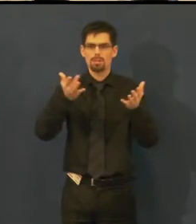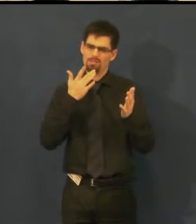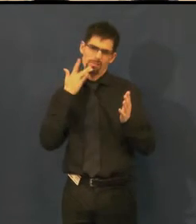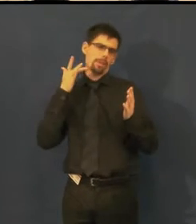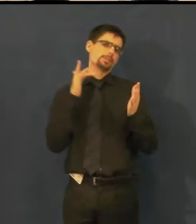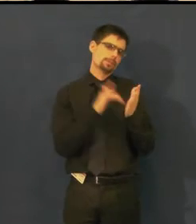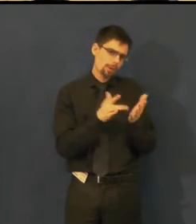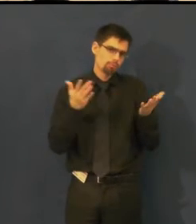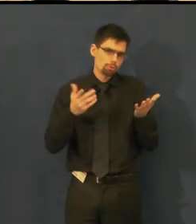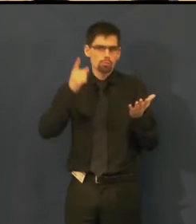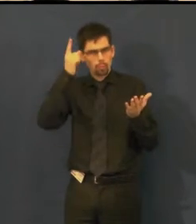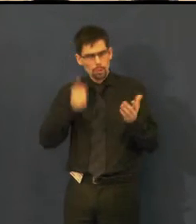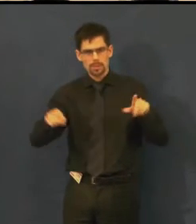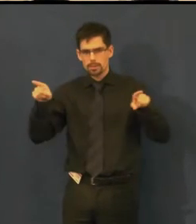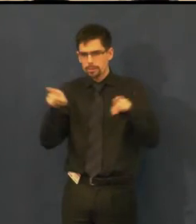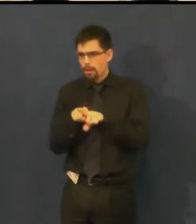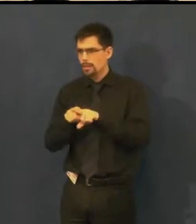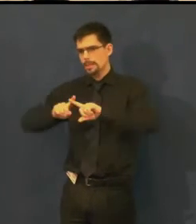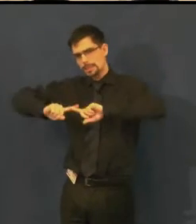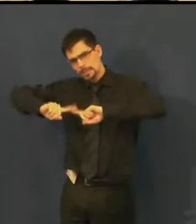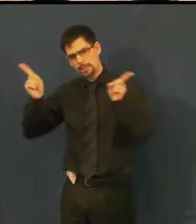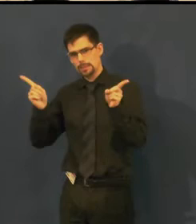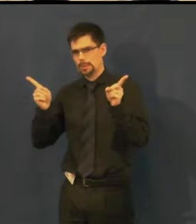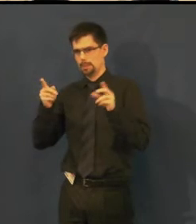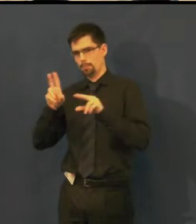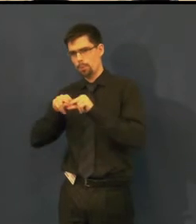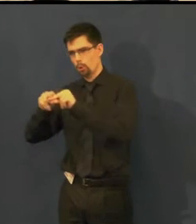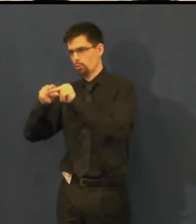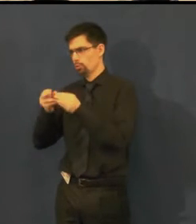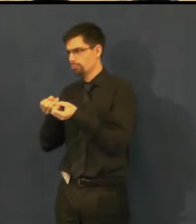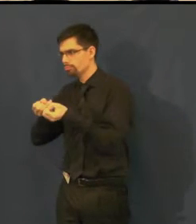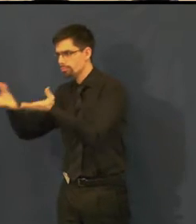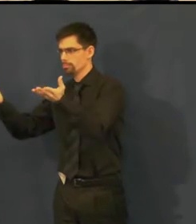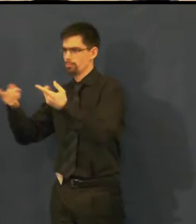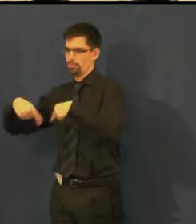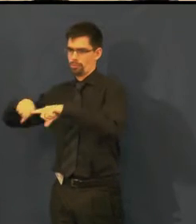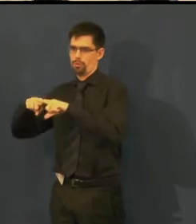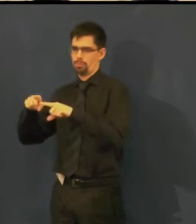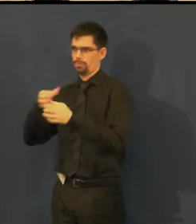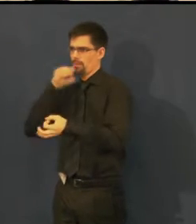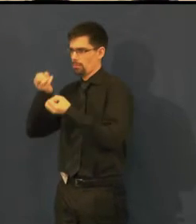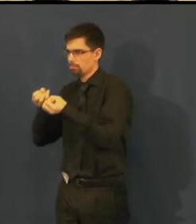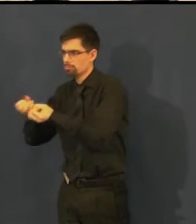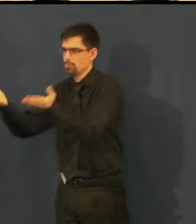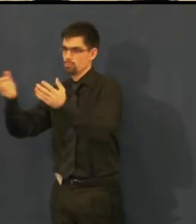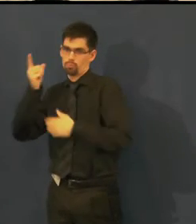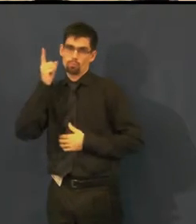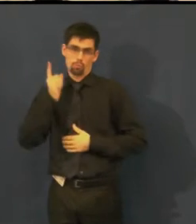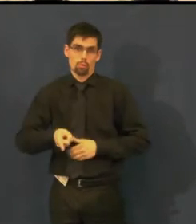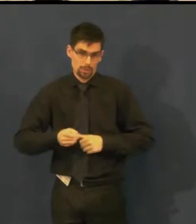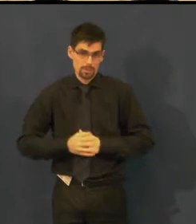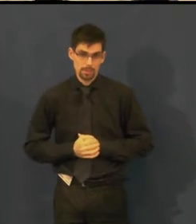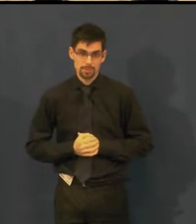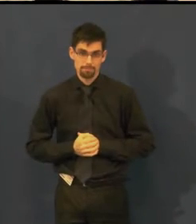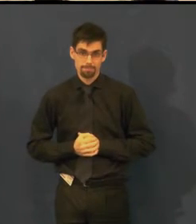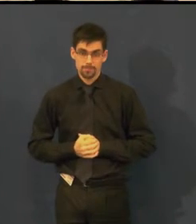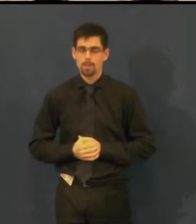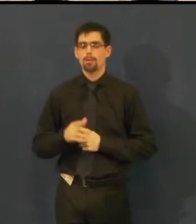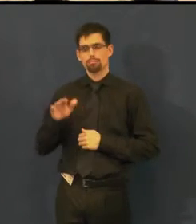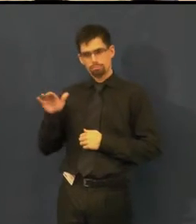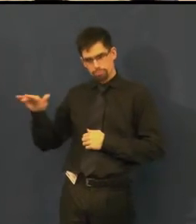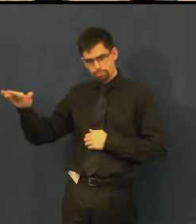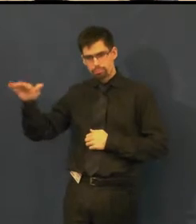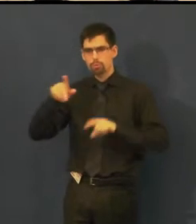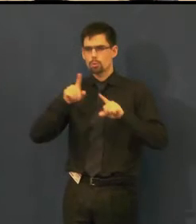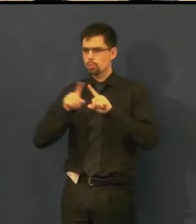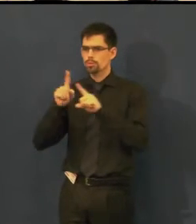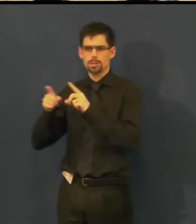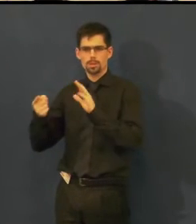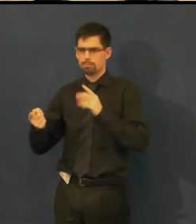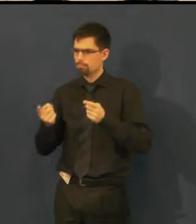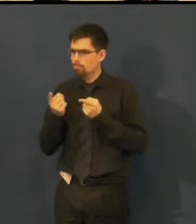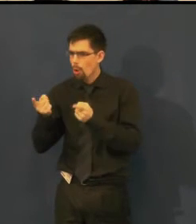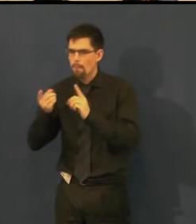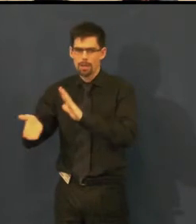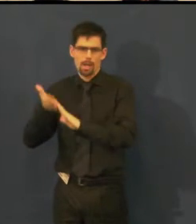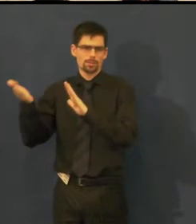a snažíme se dostat co nejblíž zájemcům, takže vznikají skupiny propagačních materiálů,